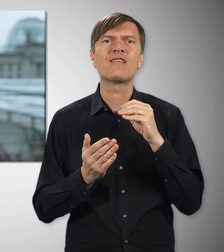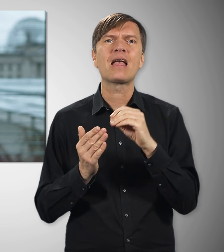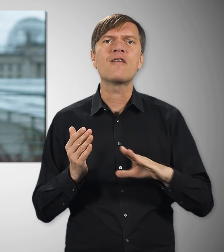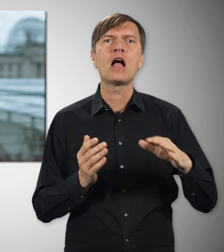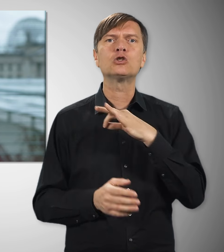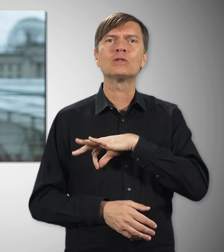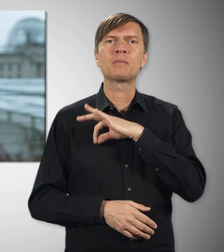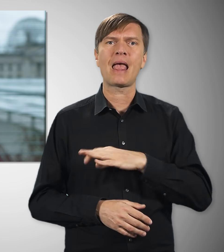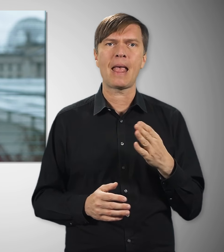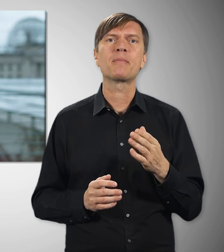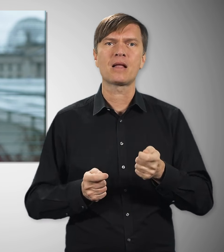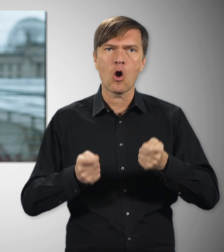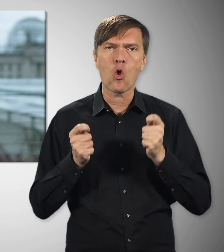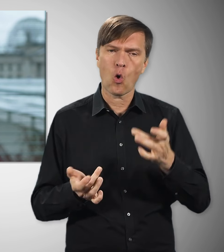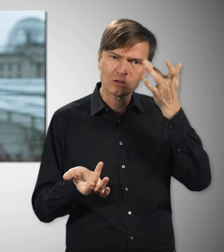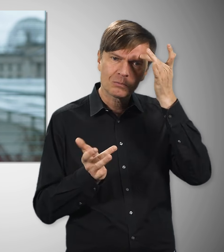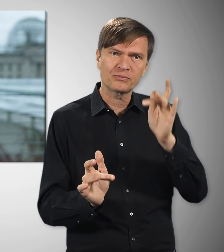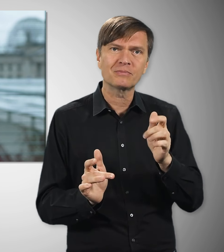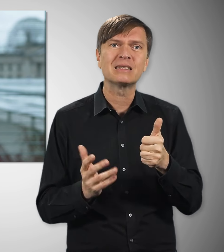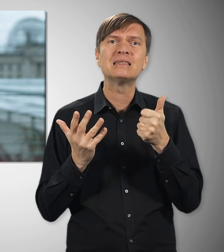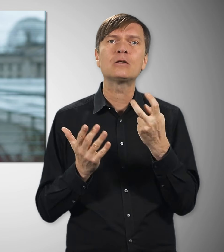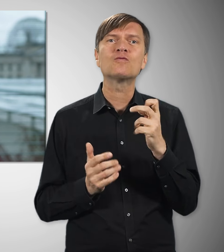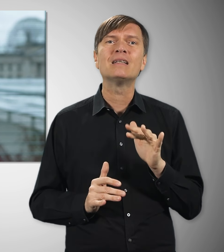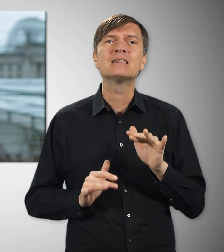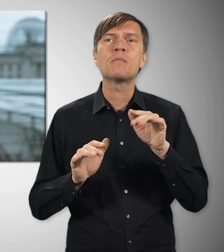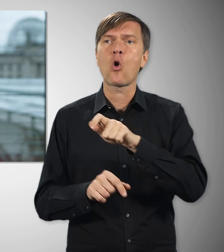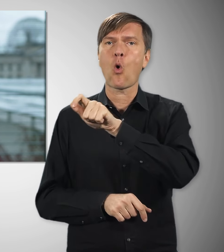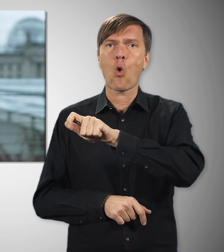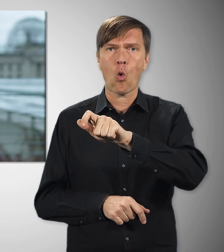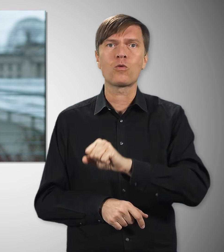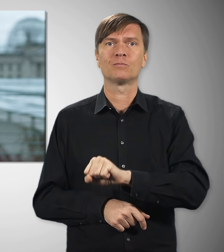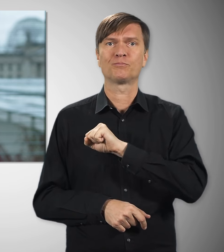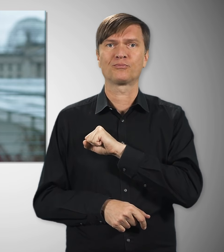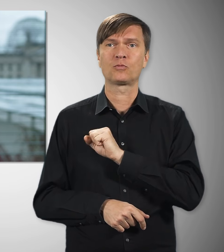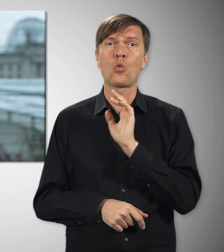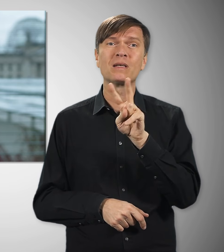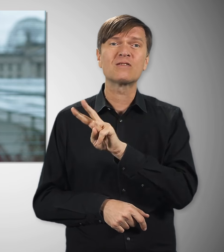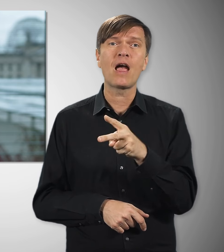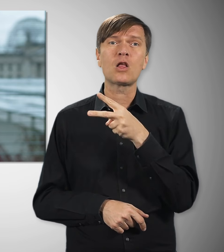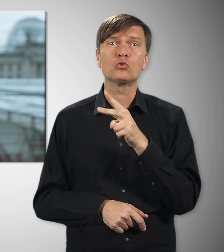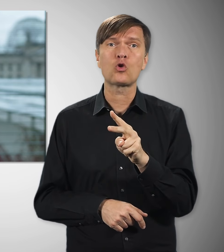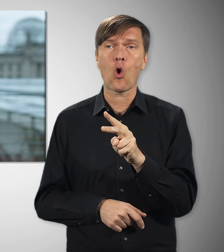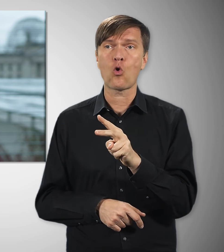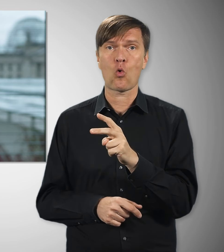26 Millionen Beschäftigte profitieren davon – im Schnitt reden wir über rund 2.000 Euro pro Kopf –